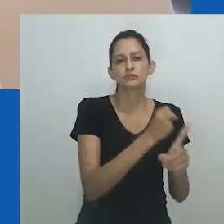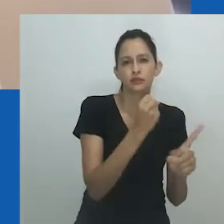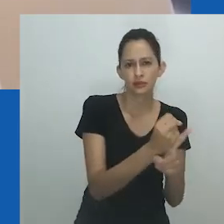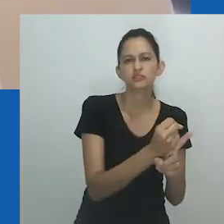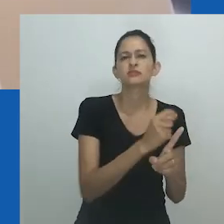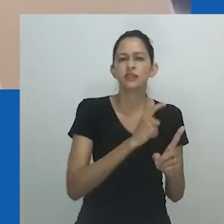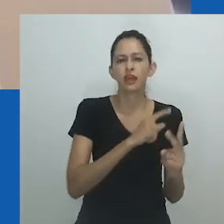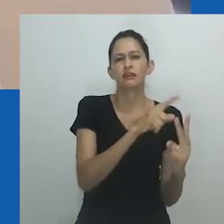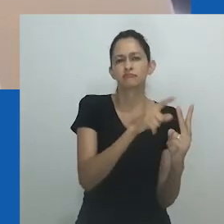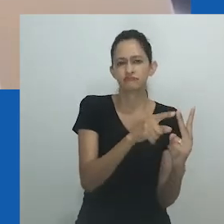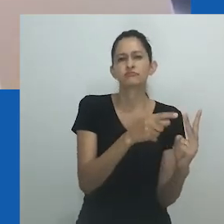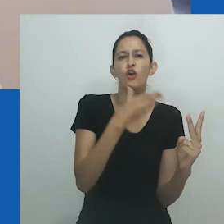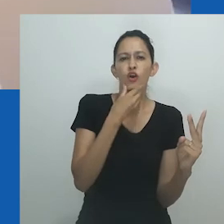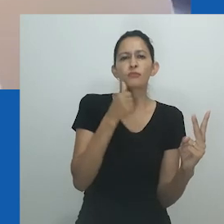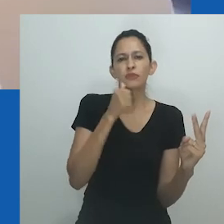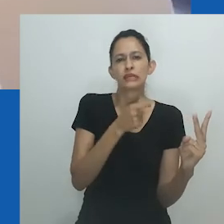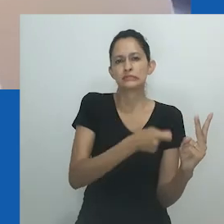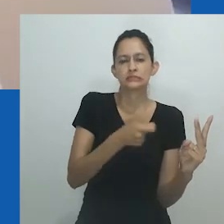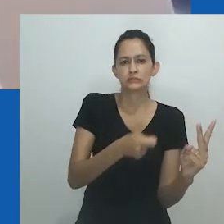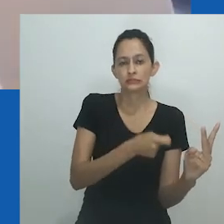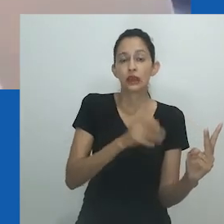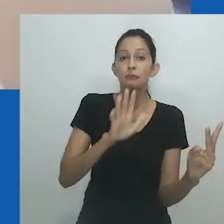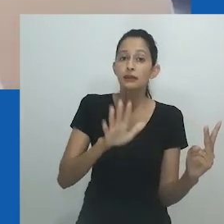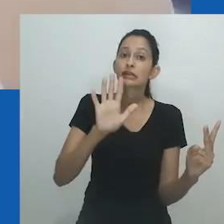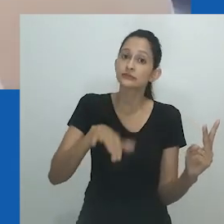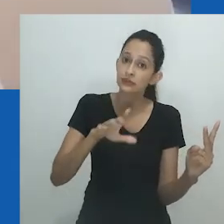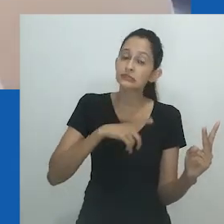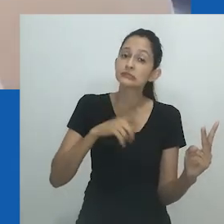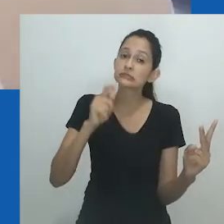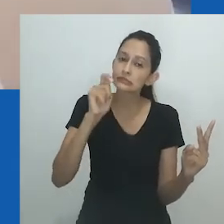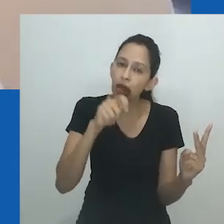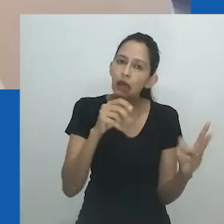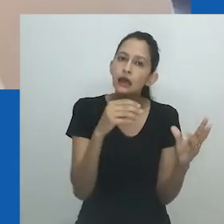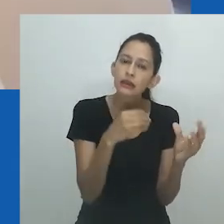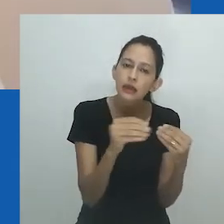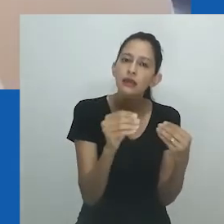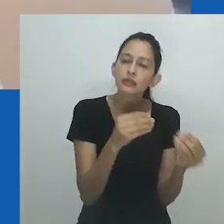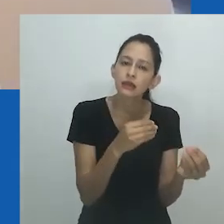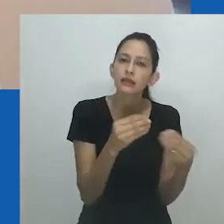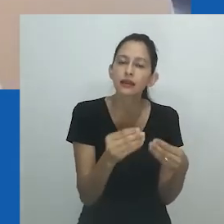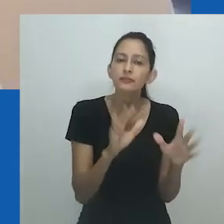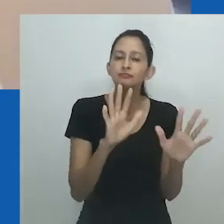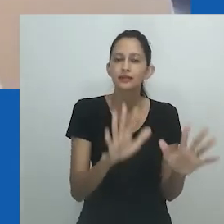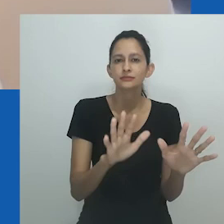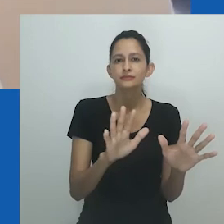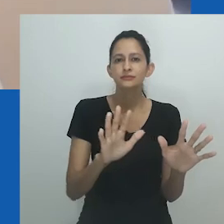Pode ser difícil, por ora, imaginar uma sociedade africana sem gênero ou des-generificada.